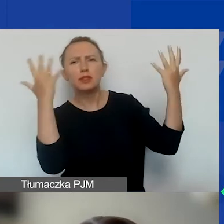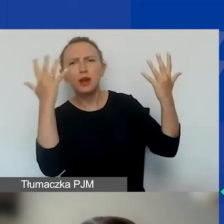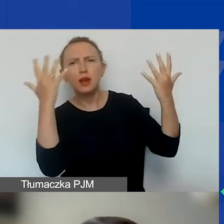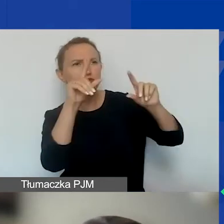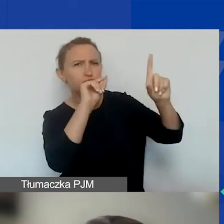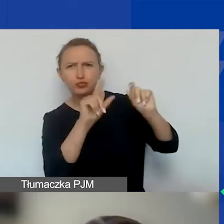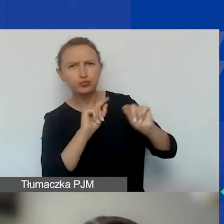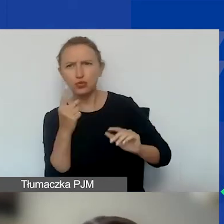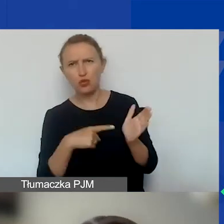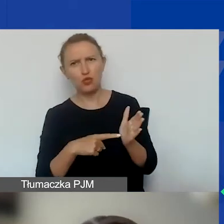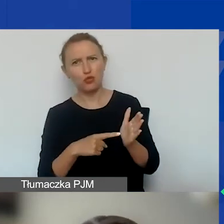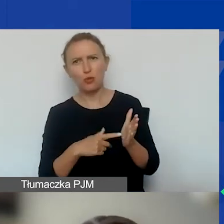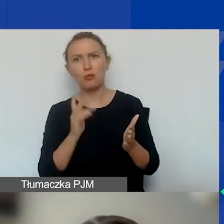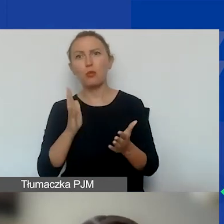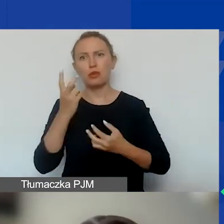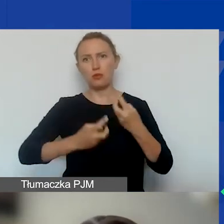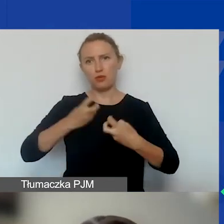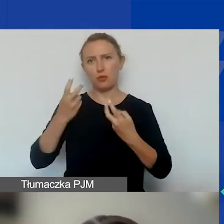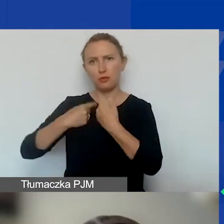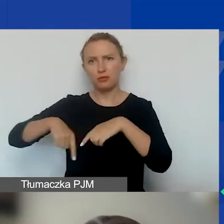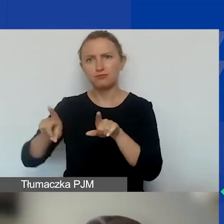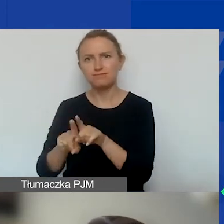Bo potem może być problem z ich osiągnięciem.